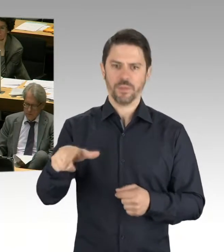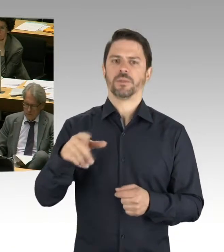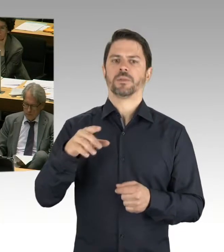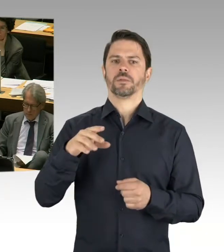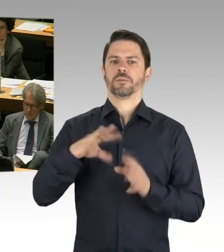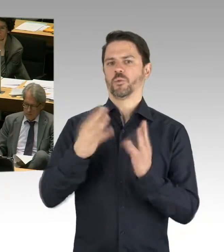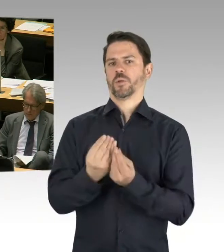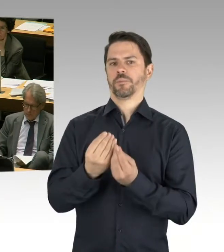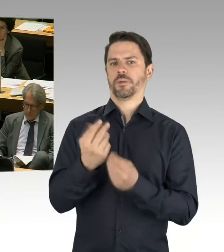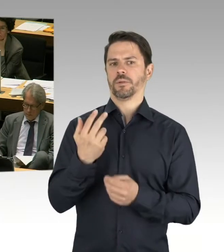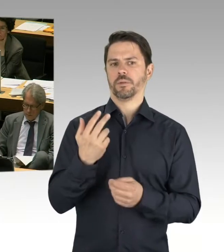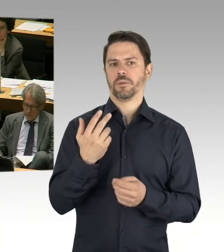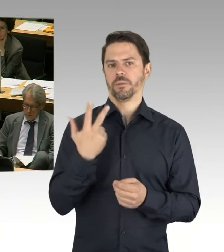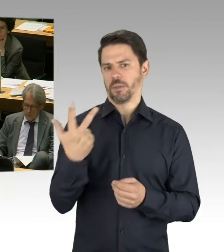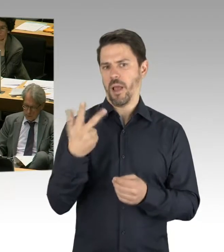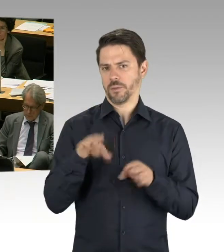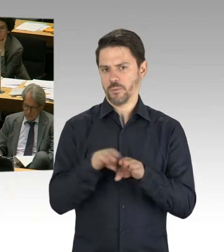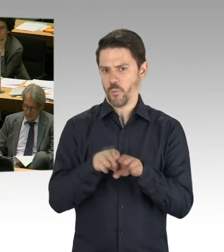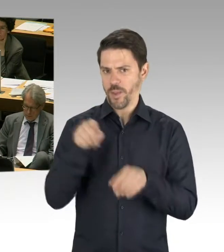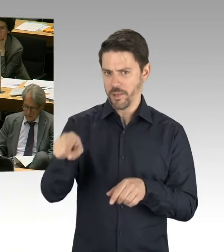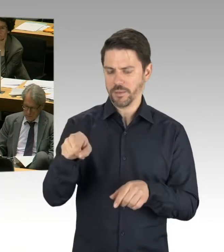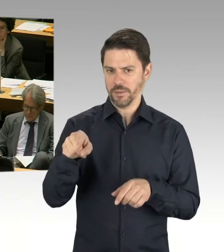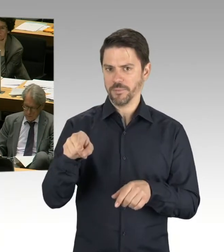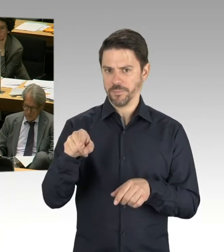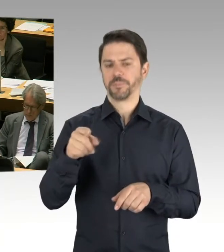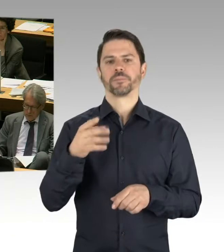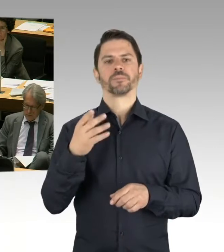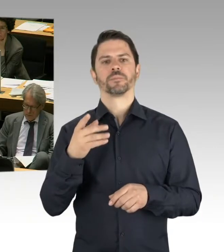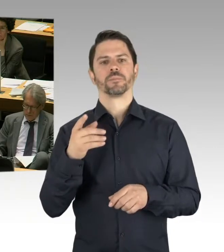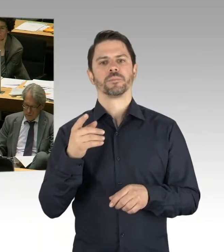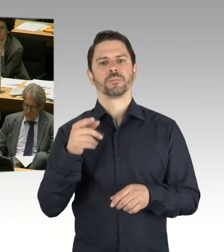doch nicht zur Verfügung stehen, dass wir auch andere Grundstücke zurückgreifen können.